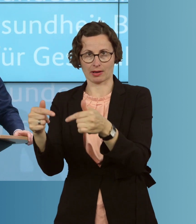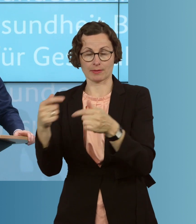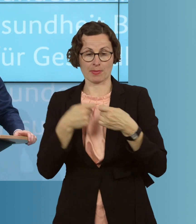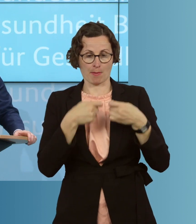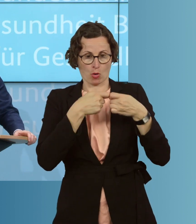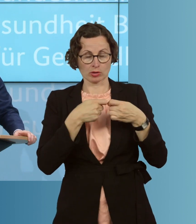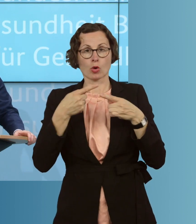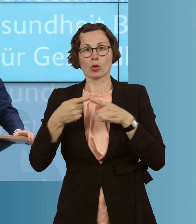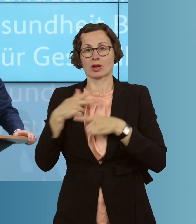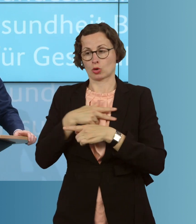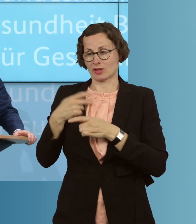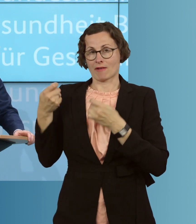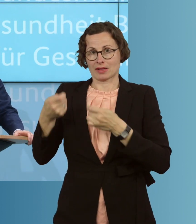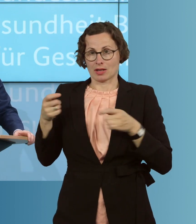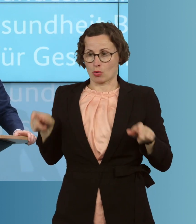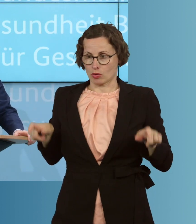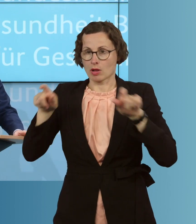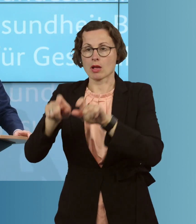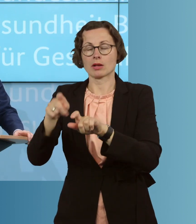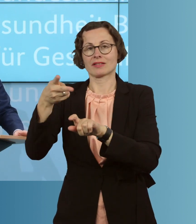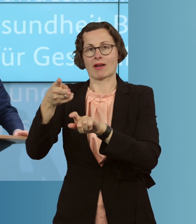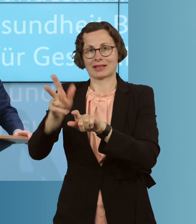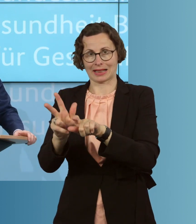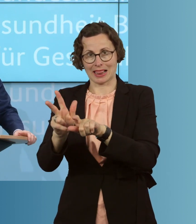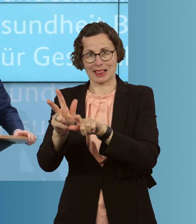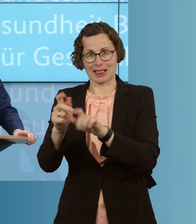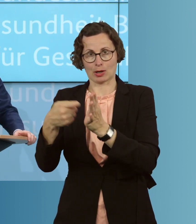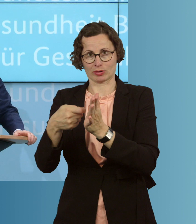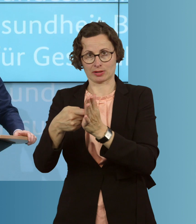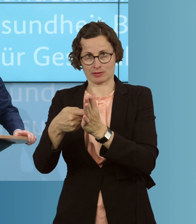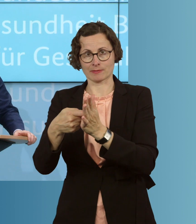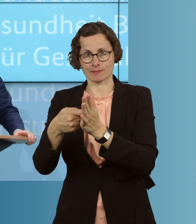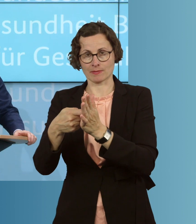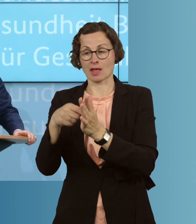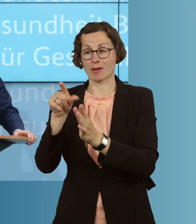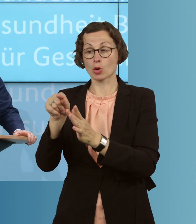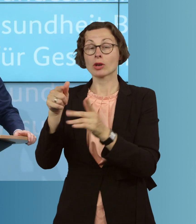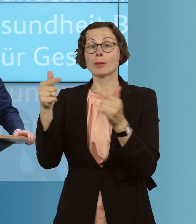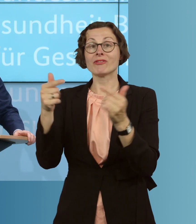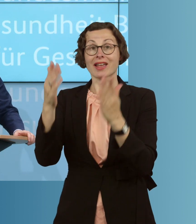Drittel der Kosten übernehmen. Das sind bei den Pflegefachkräfte, beispielsweise,